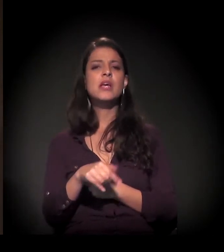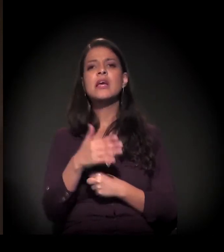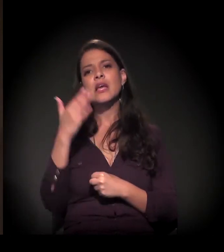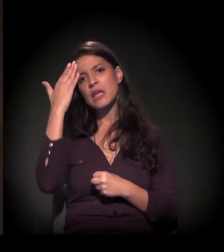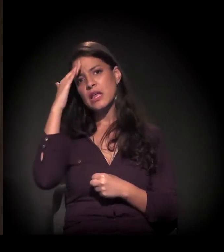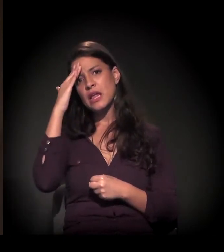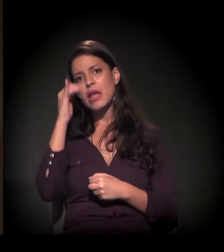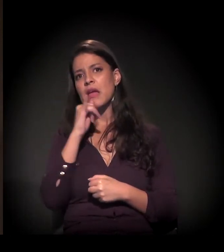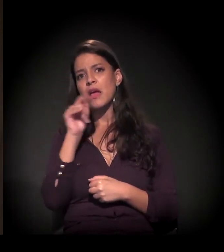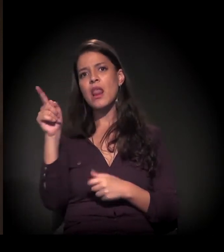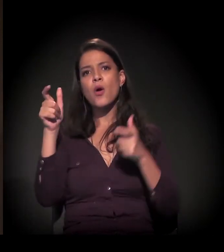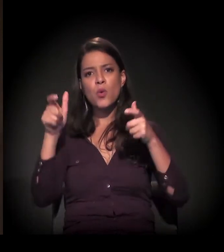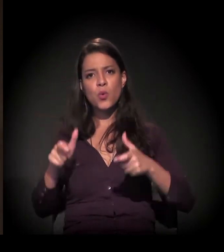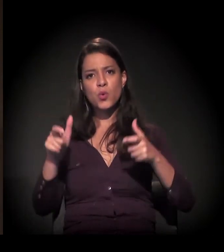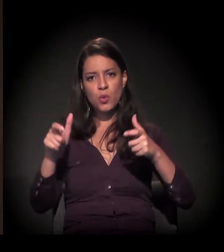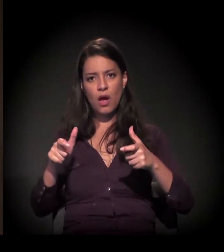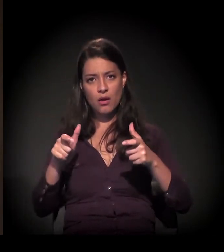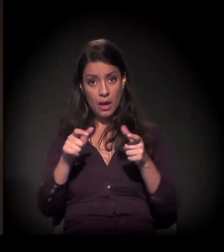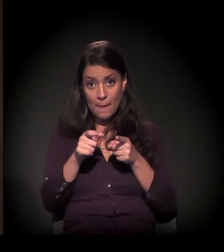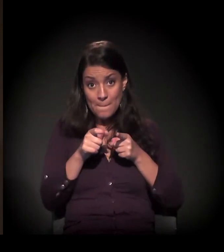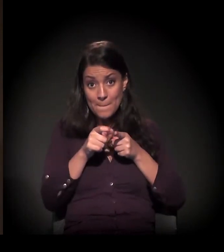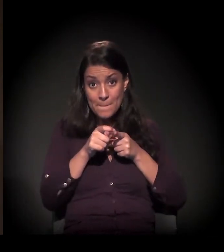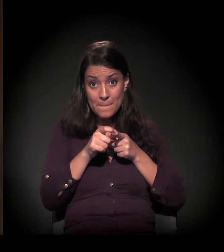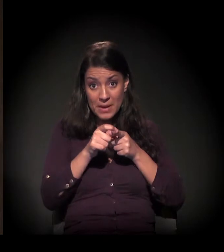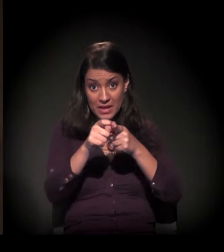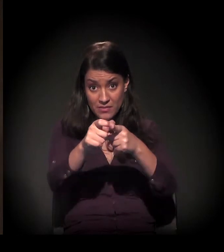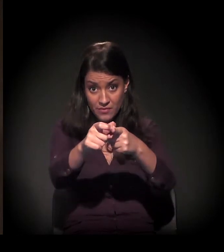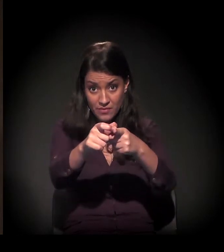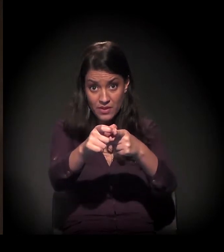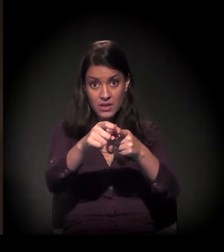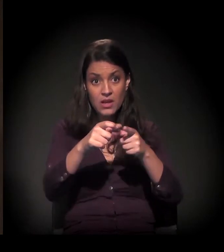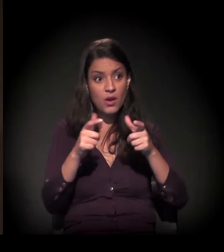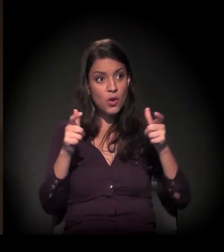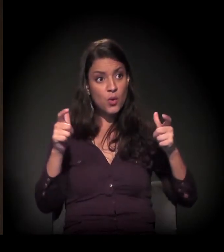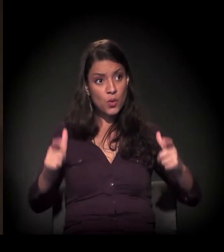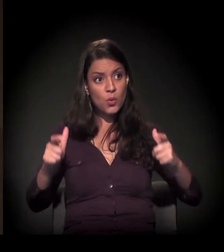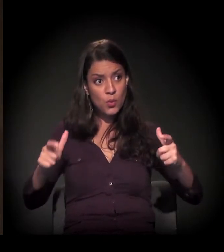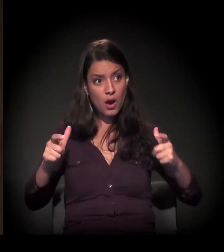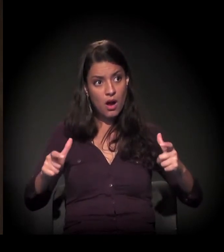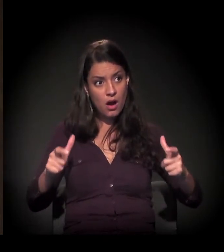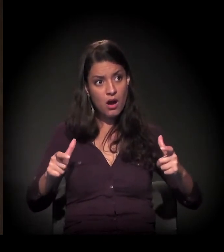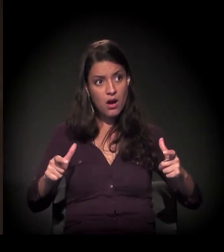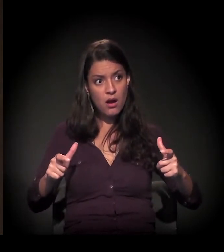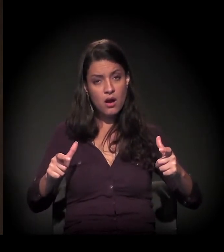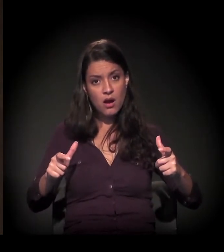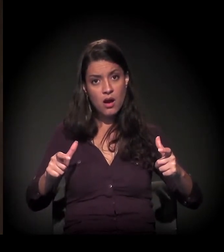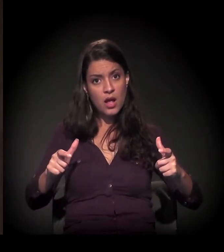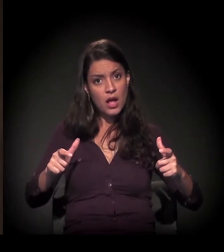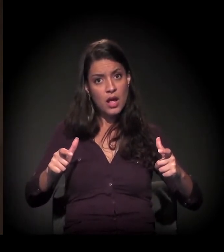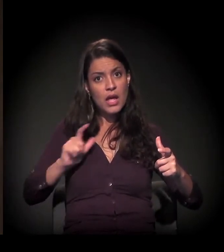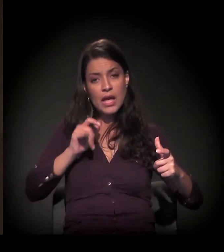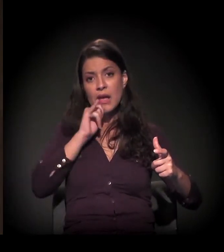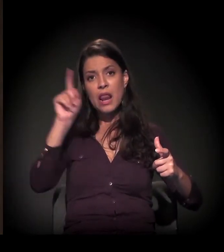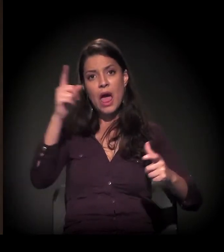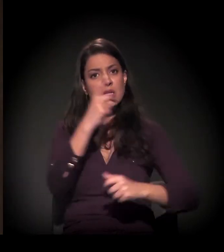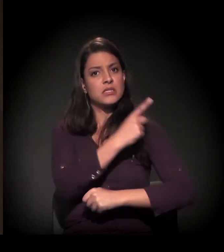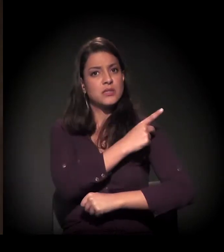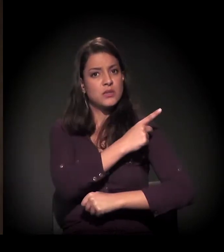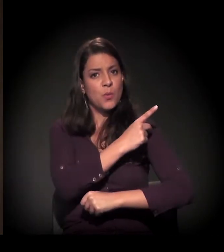o arco periférico da cidade de São Paulo é diferente do da cidade do Rio de Janeiro,